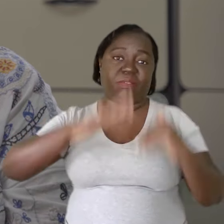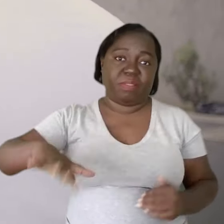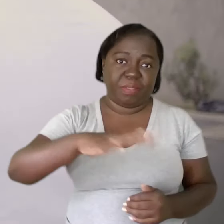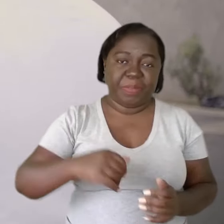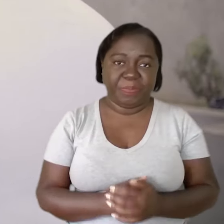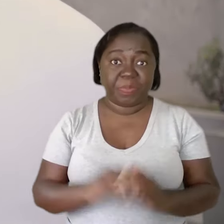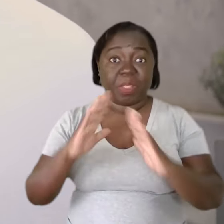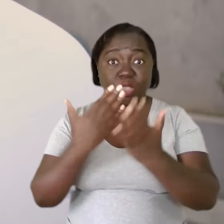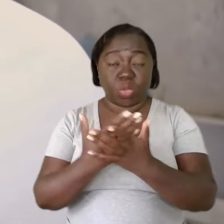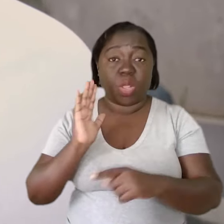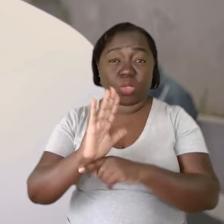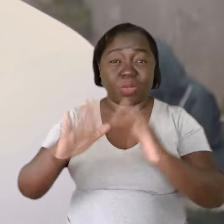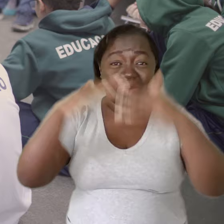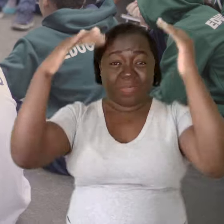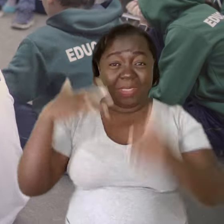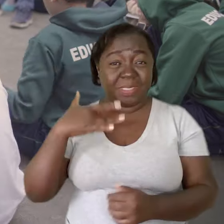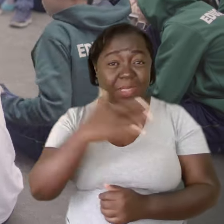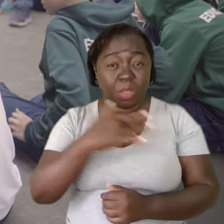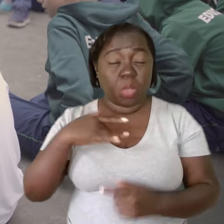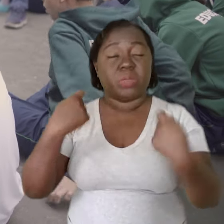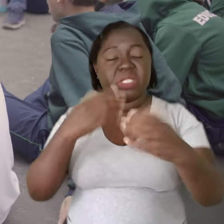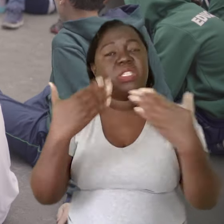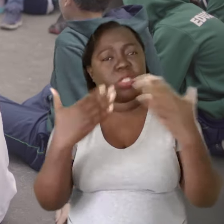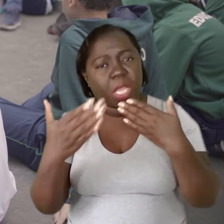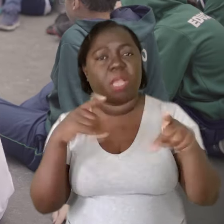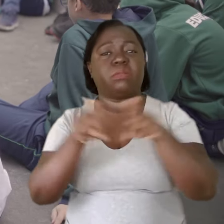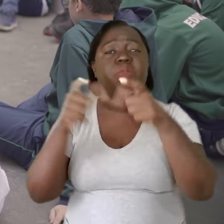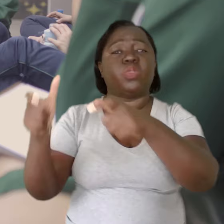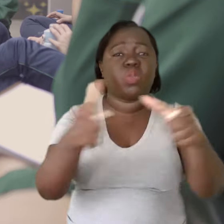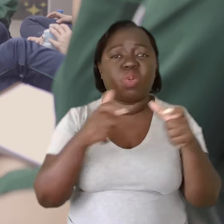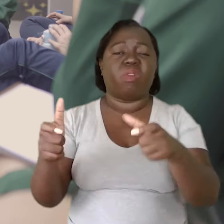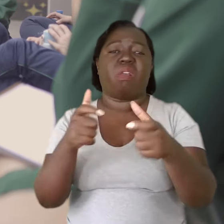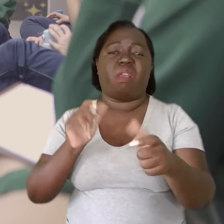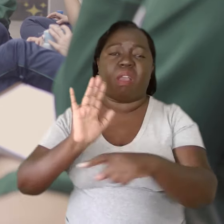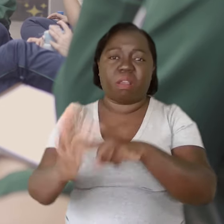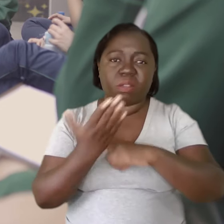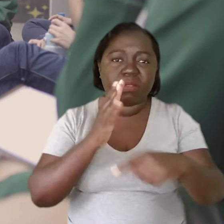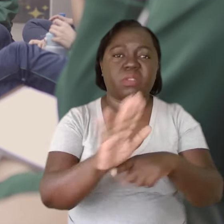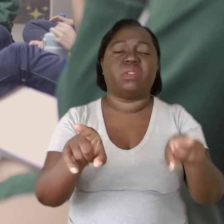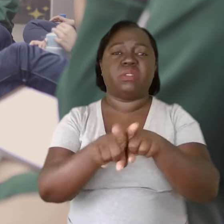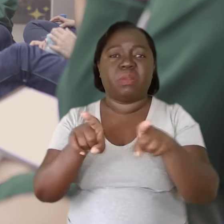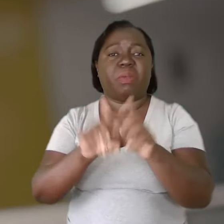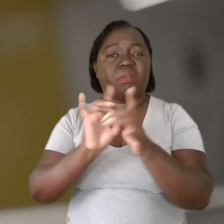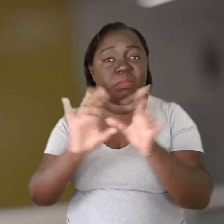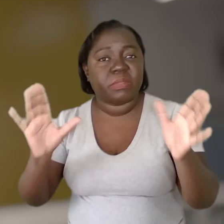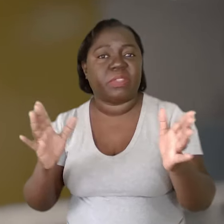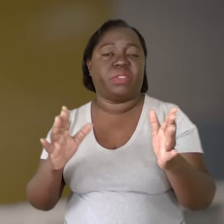Uma escola promotora de saúde precisa ter diálogo, precisa ter espaços para coletivos, precisa dar margem de ação, precisa dar liberdade.